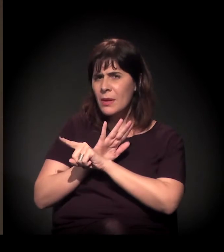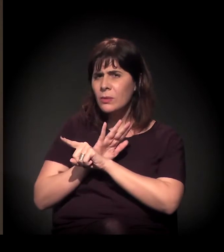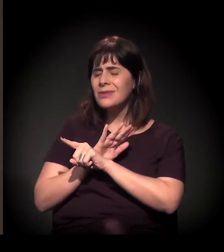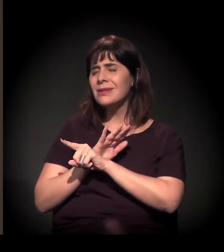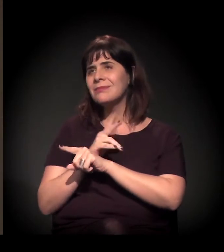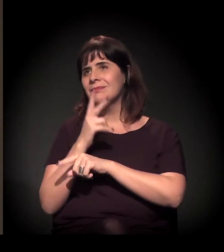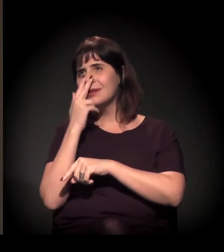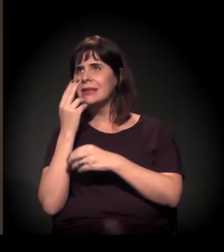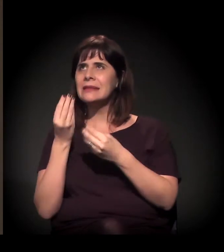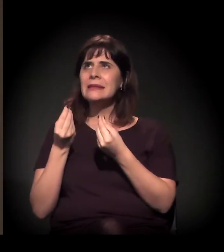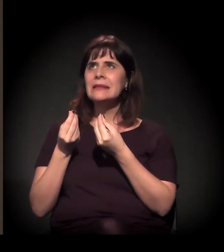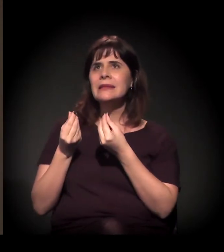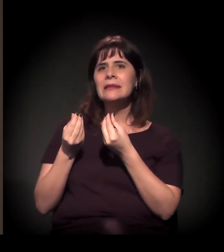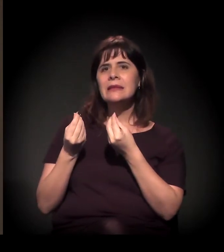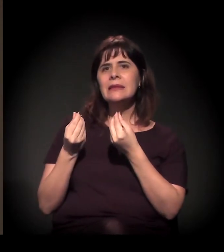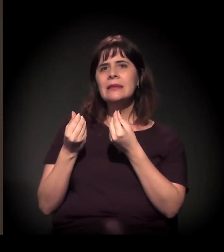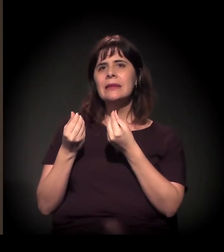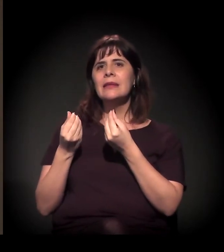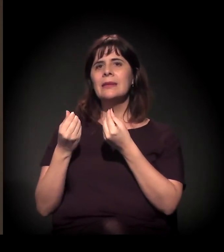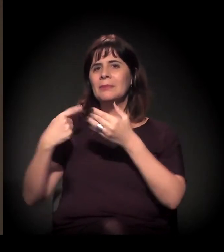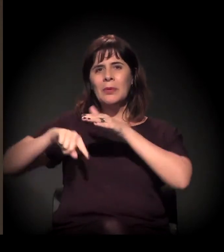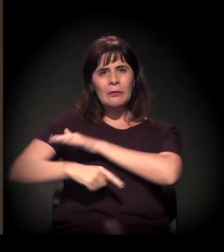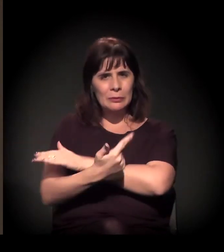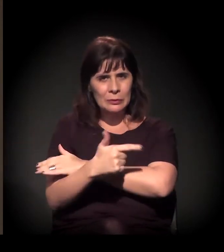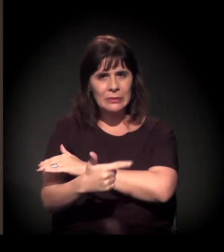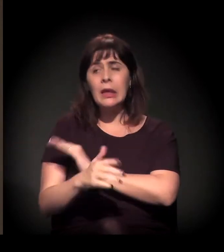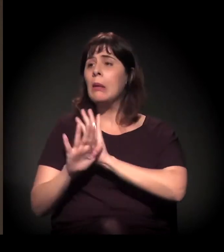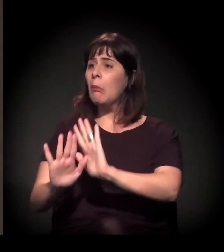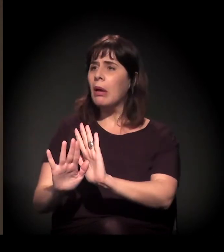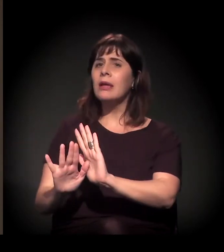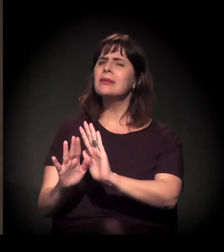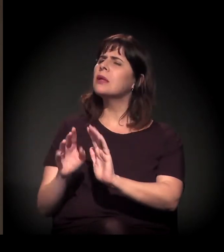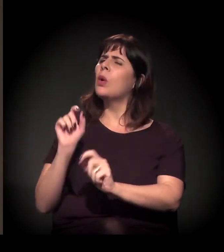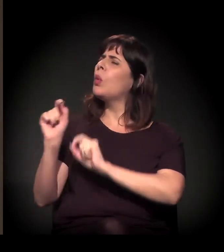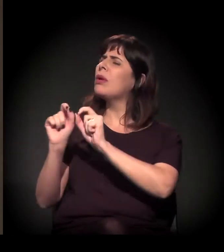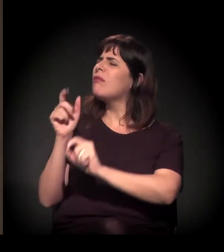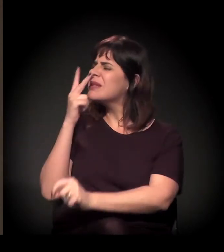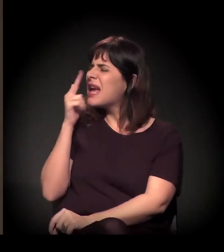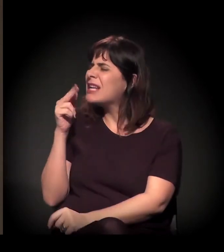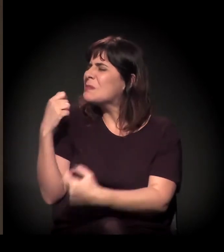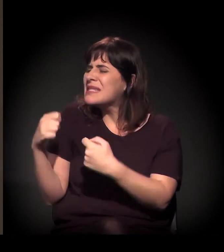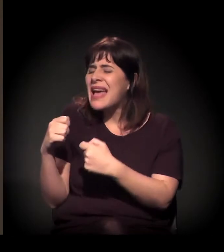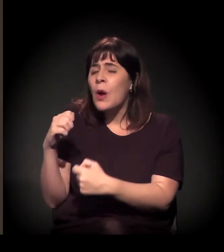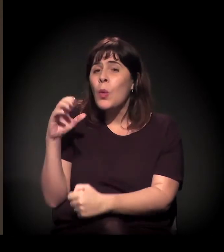o que você acha que mais precisa ser observado sobre a Cracolândia.